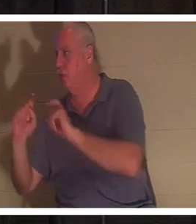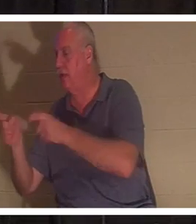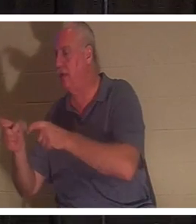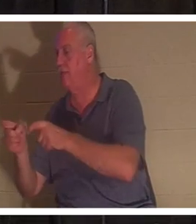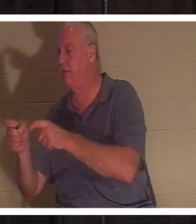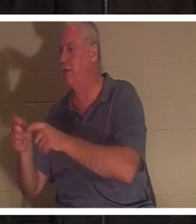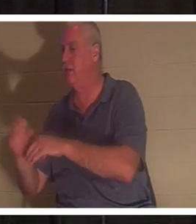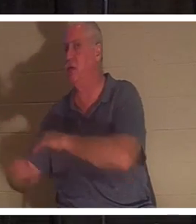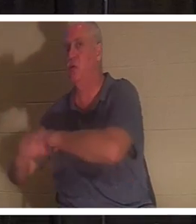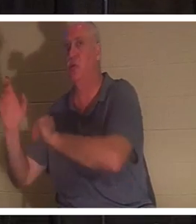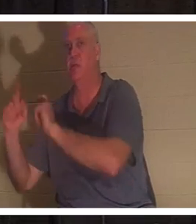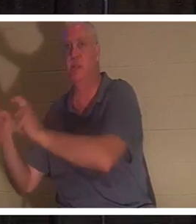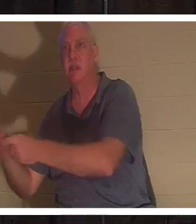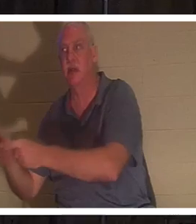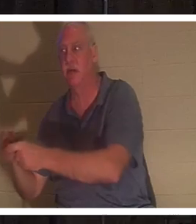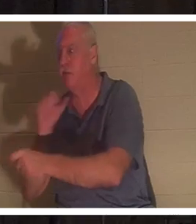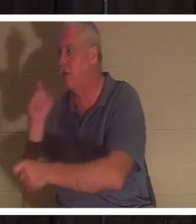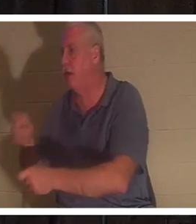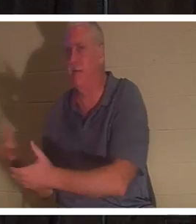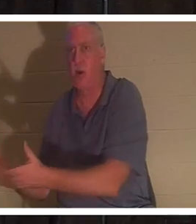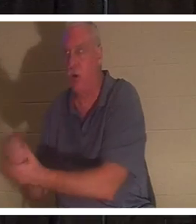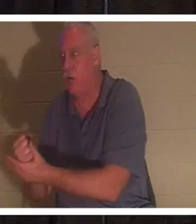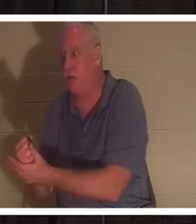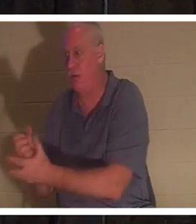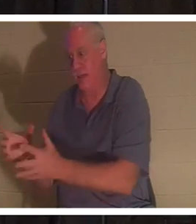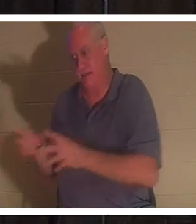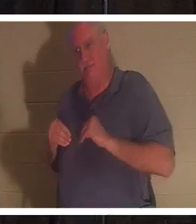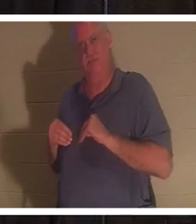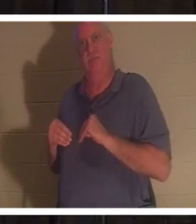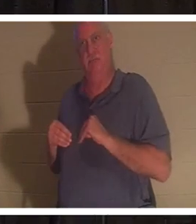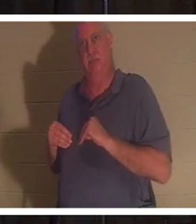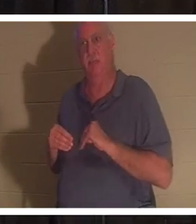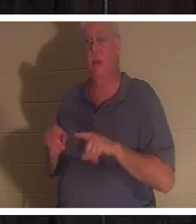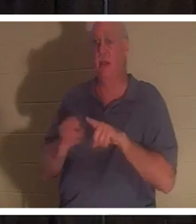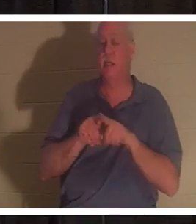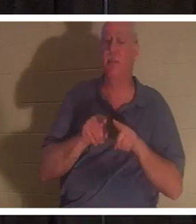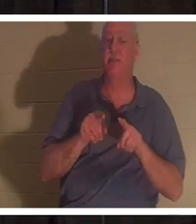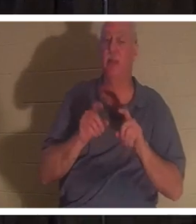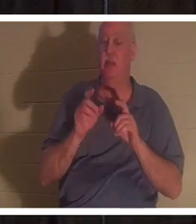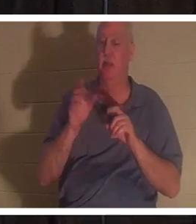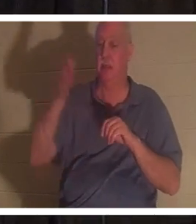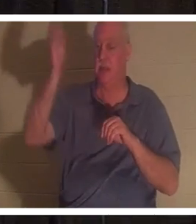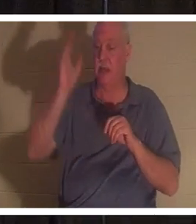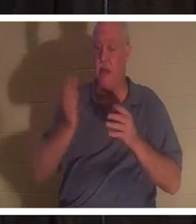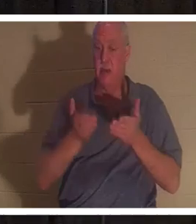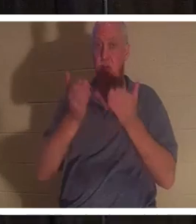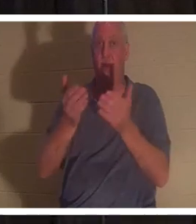rien à faire pour le gagner. Ils ne font que le recevoir. Dieu nous a offert à chacun de nous ce